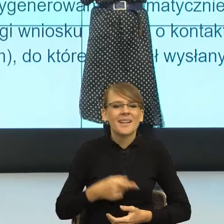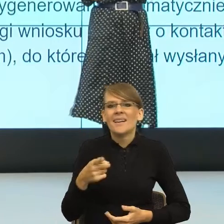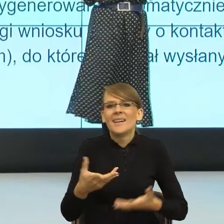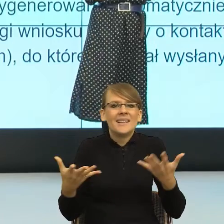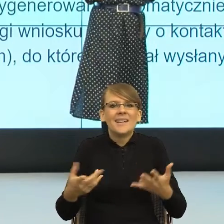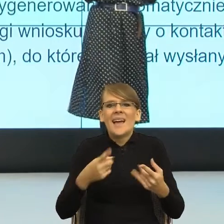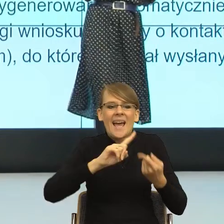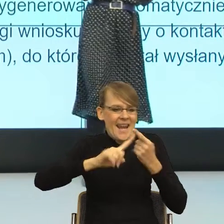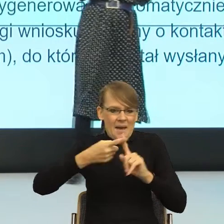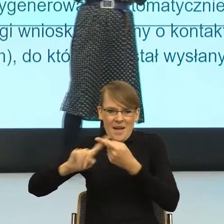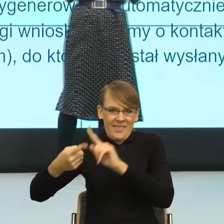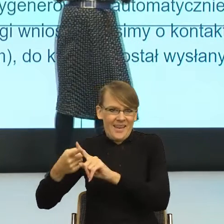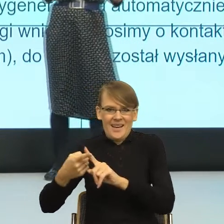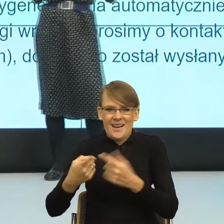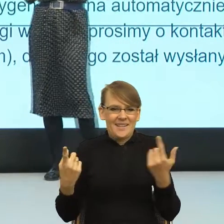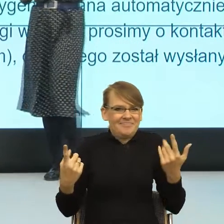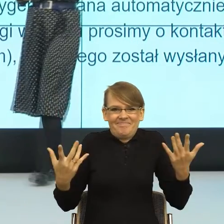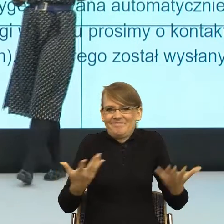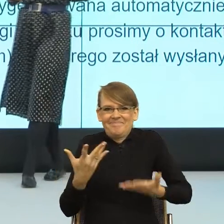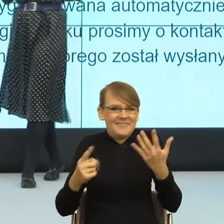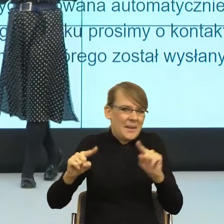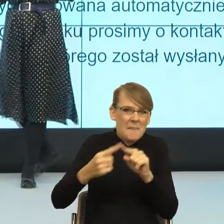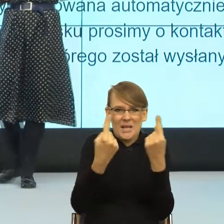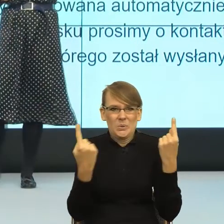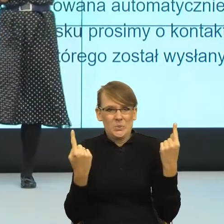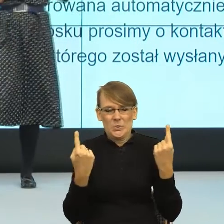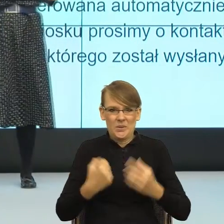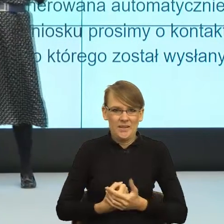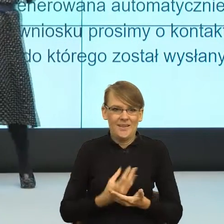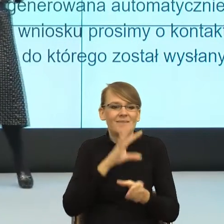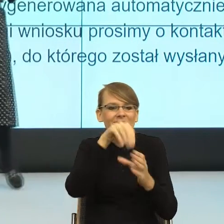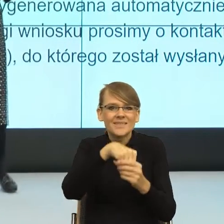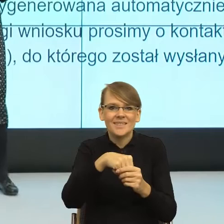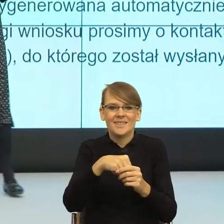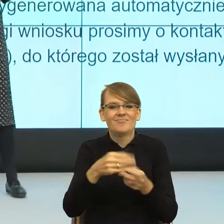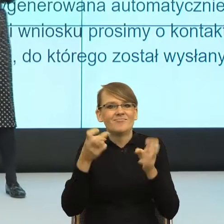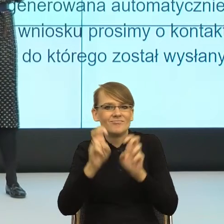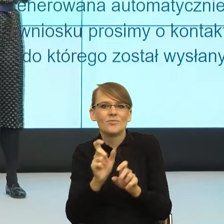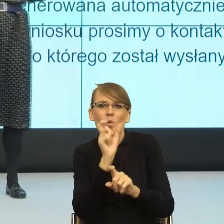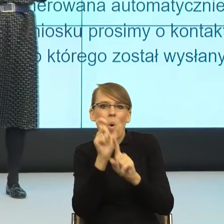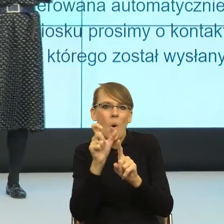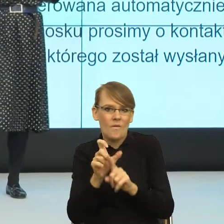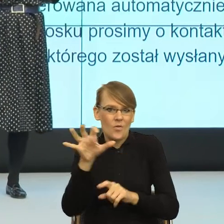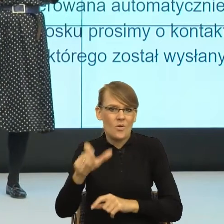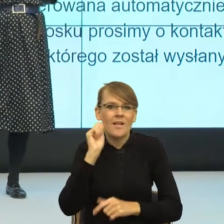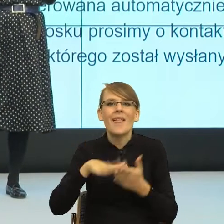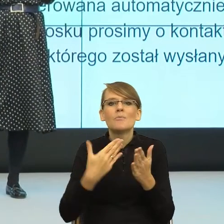która mogłaby z jednej strony uruchomić podmiotowość kobiet, a równocześnie stworzyć feminatywa. Co kierowczyni, kierownica od